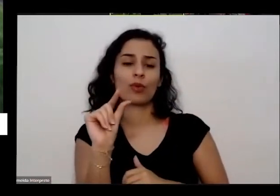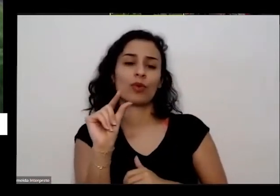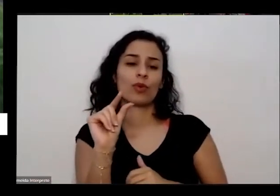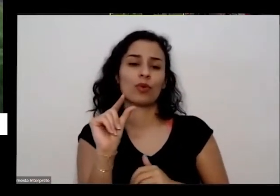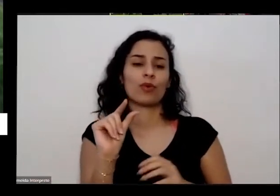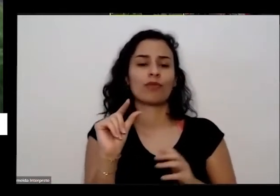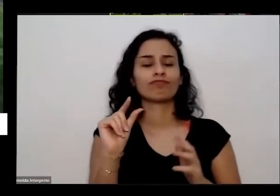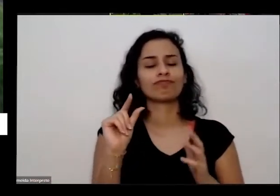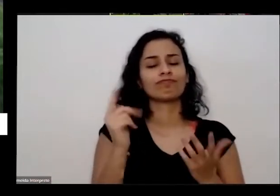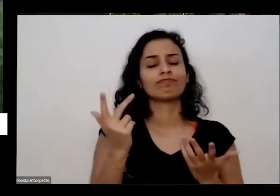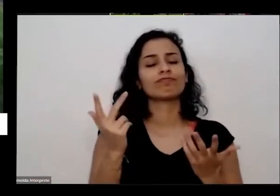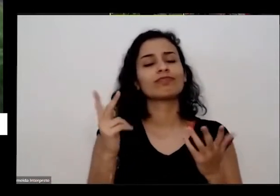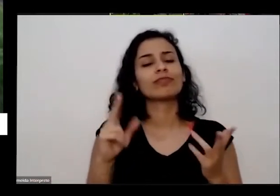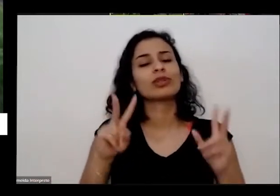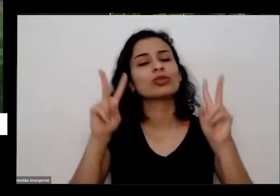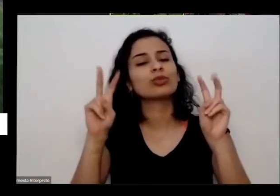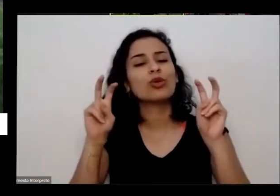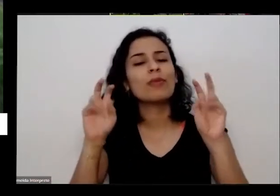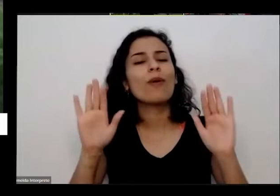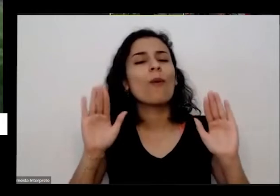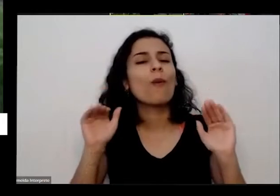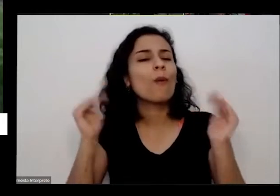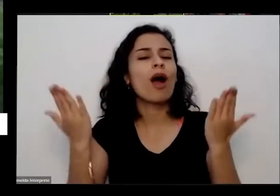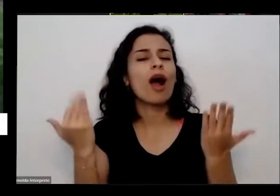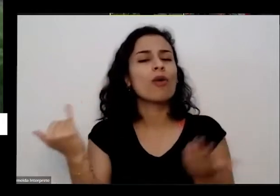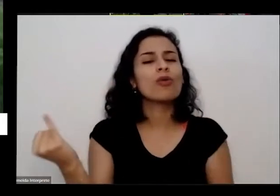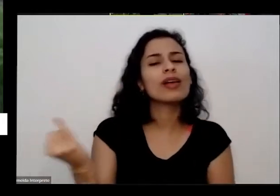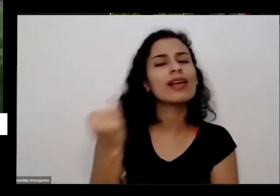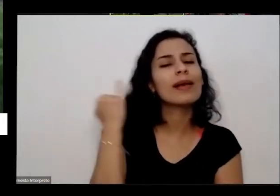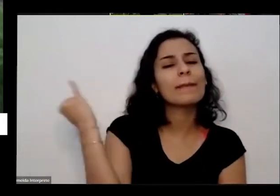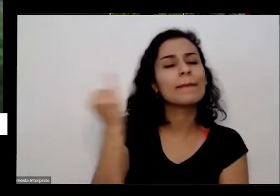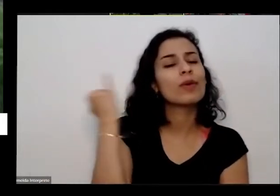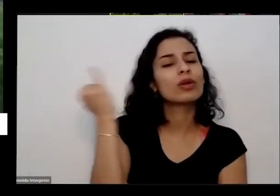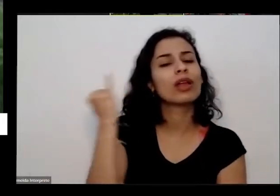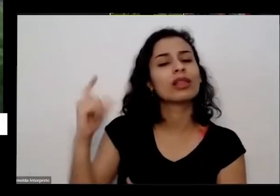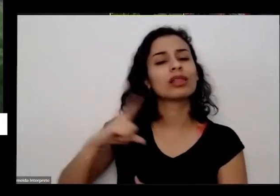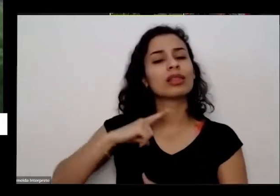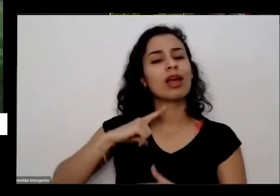sobre isso da importância da gente ter uma horta em casa por quê que é importante por quê que foi